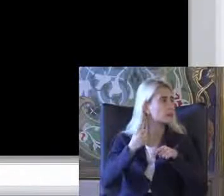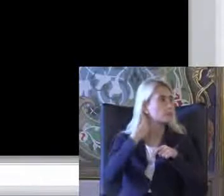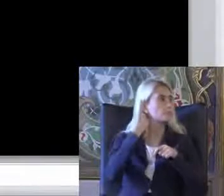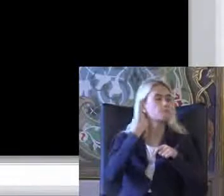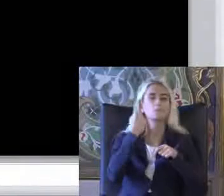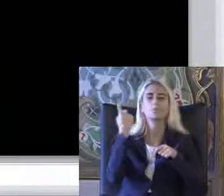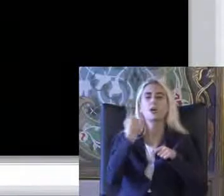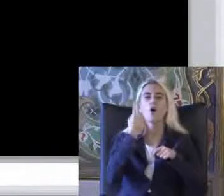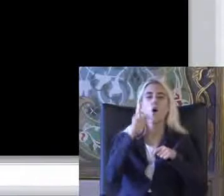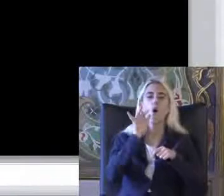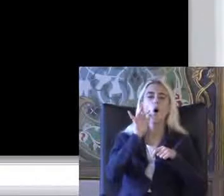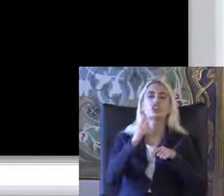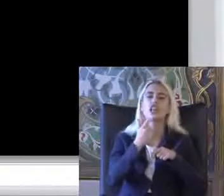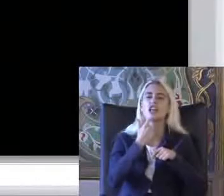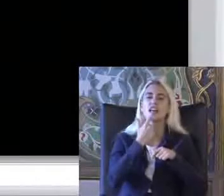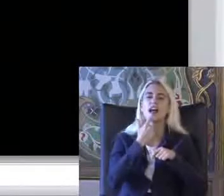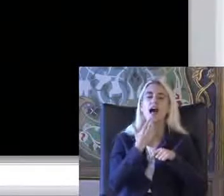Orta yaşlı bir hanımı Kızı